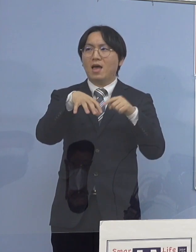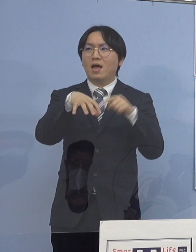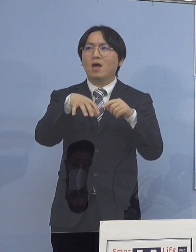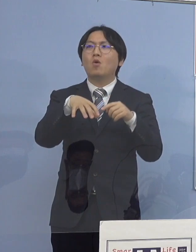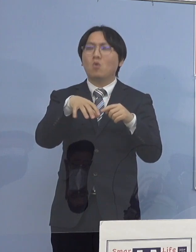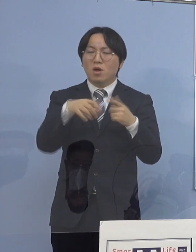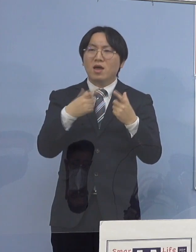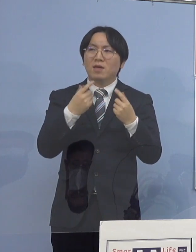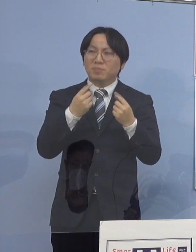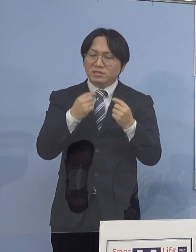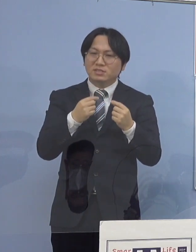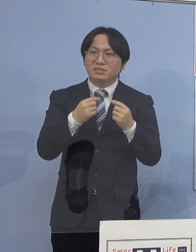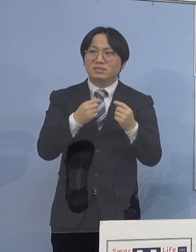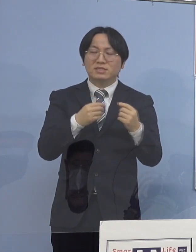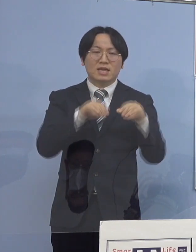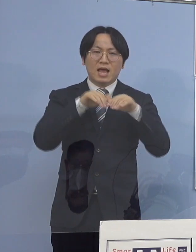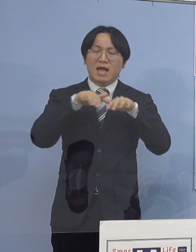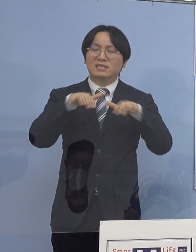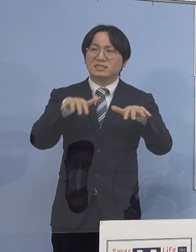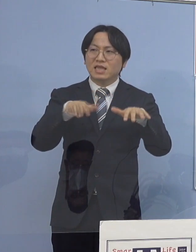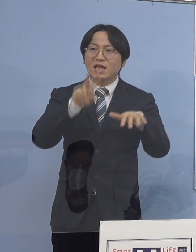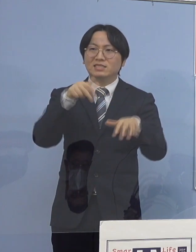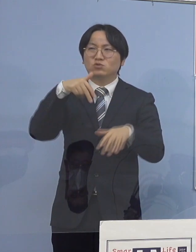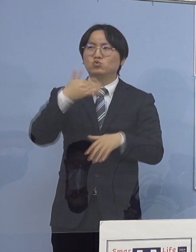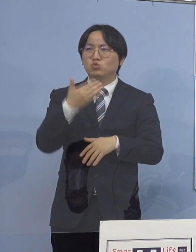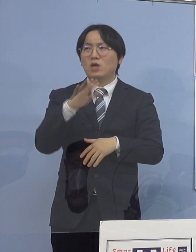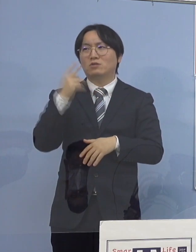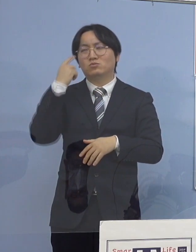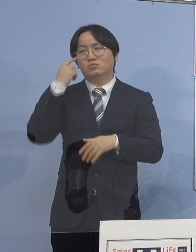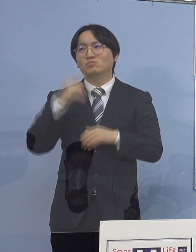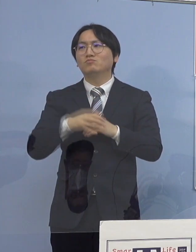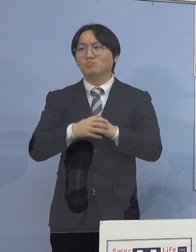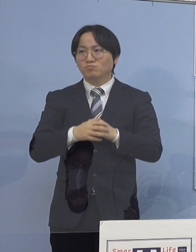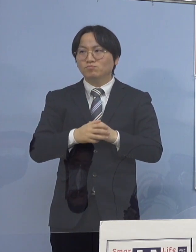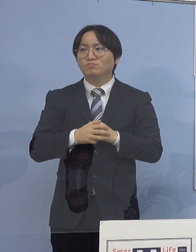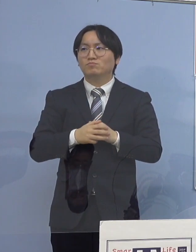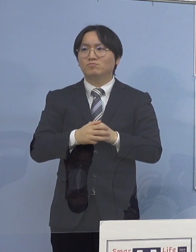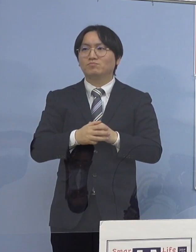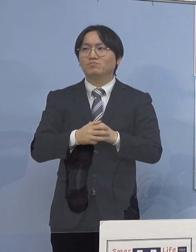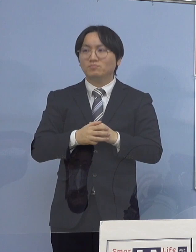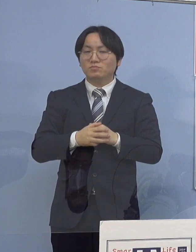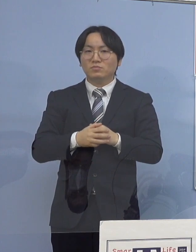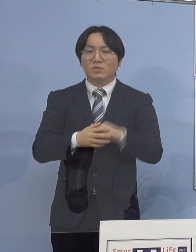だから、そうしたやはり家庭内感染を とにかく抑えていかないことには